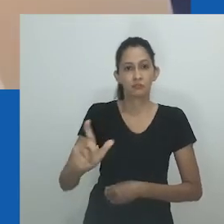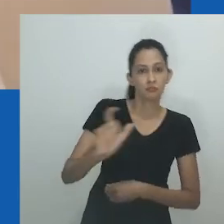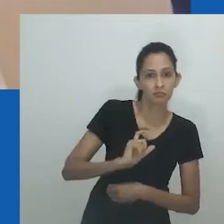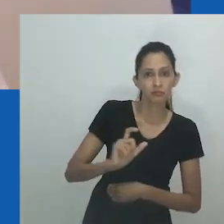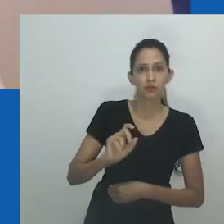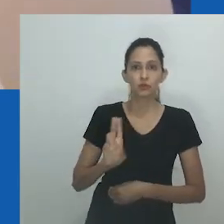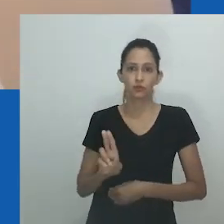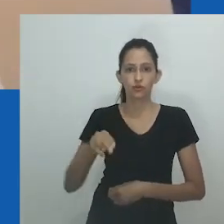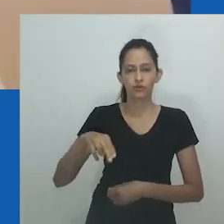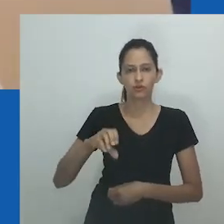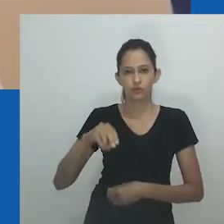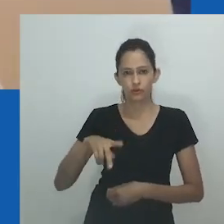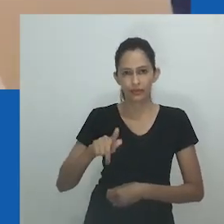Então, Mfundi diz: